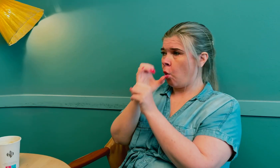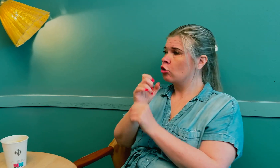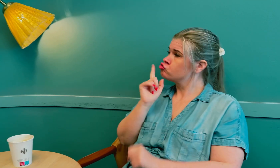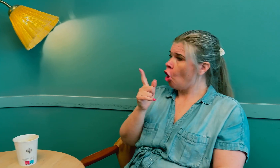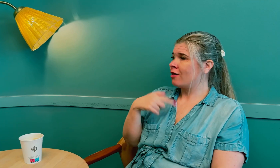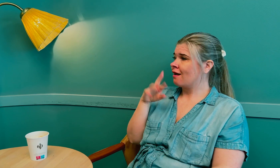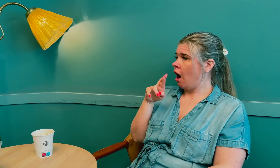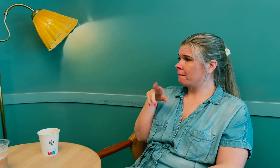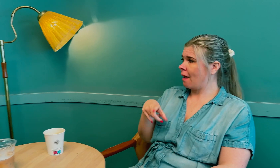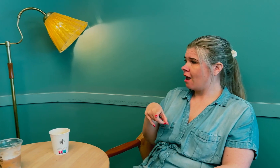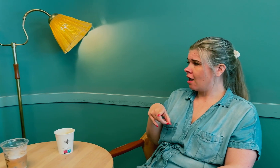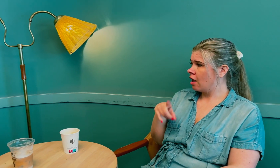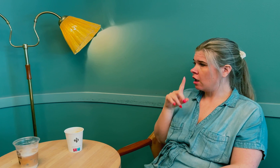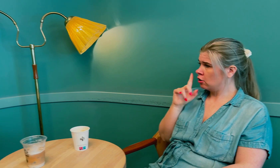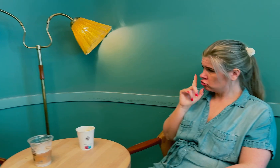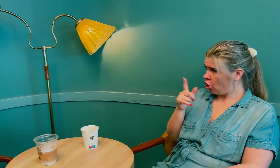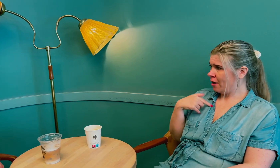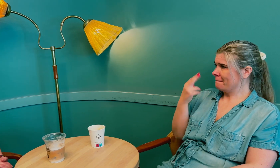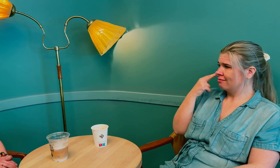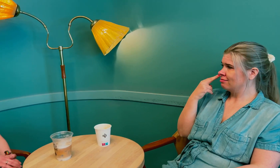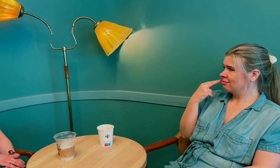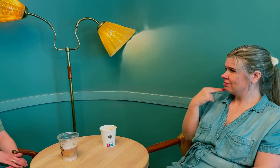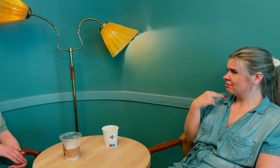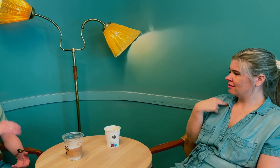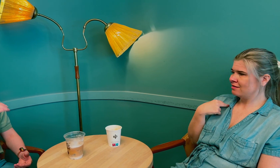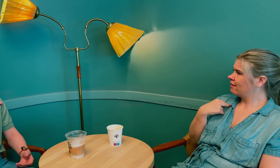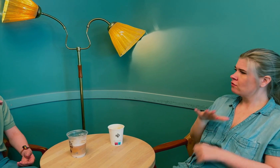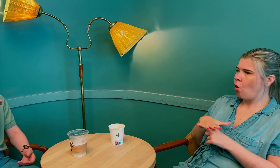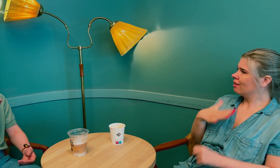De fokuserte bare på at jeg har retinitis pigmentosa (RP) og mente det var derfor jeg ble blind.